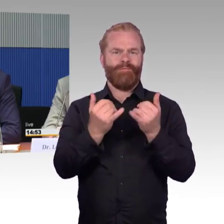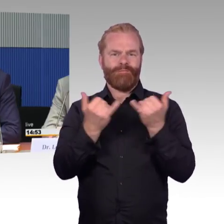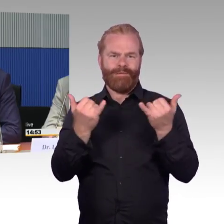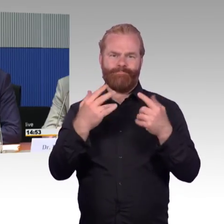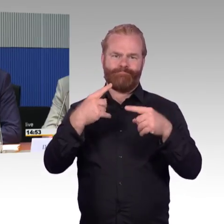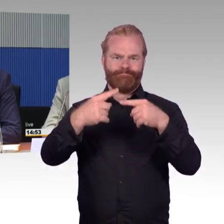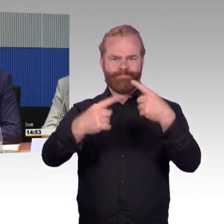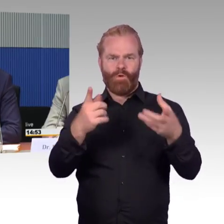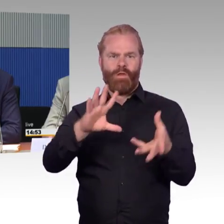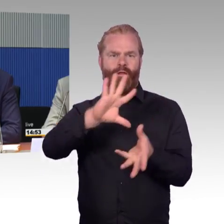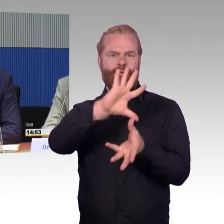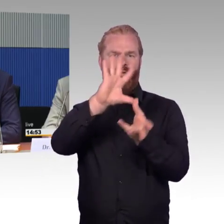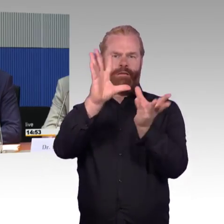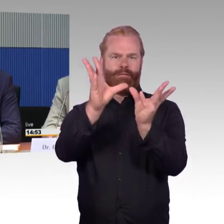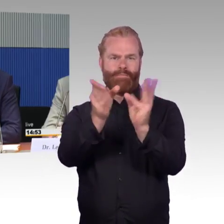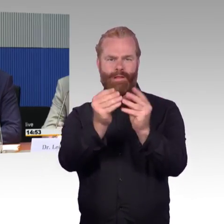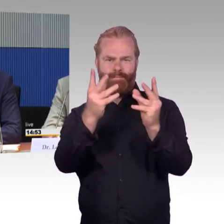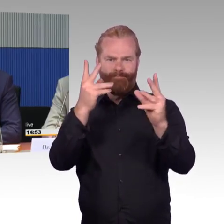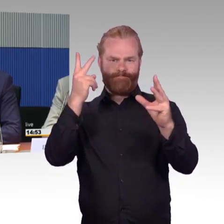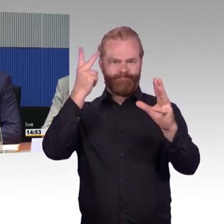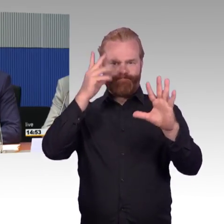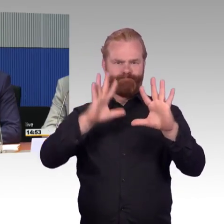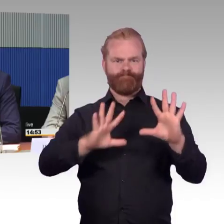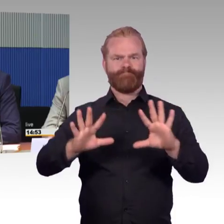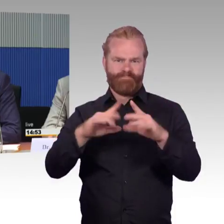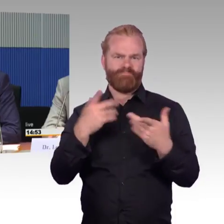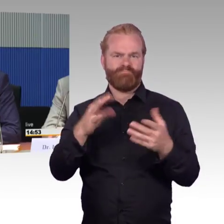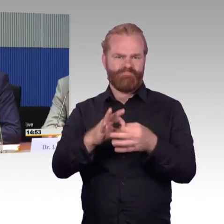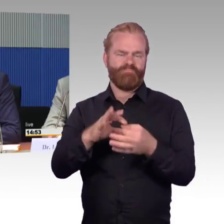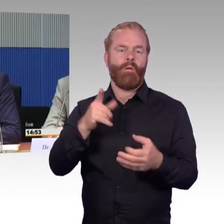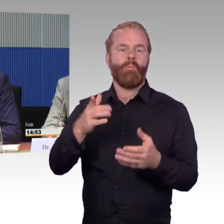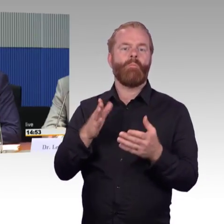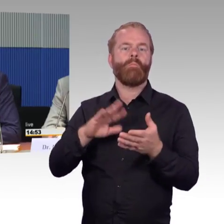der Reiseunterstützung. Dazu gehört natürlich, aber wie gesagt, das ist das Bauen, das die Infrastruktur da ist,